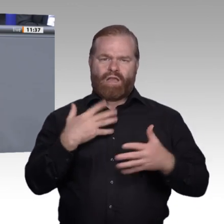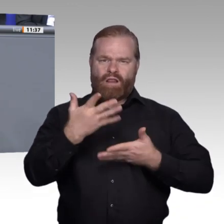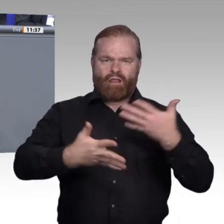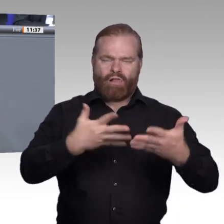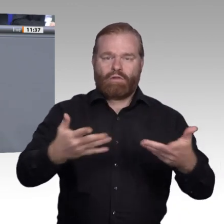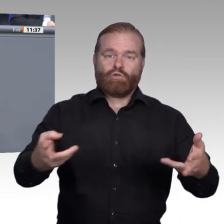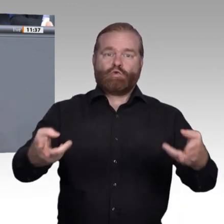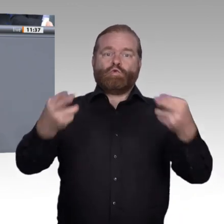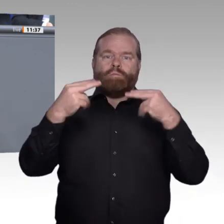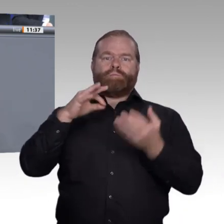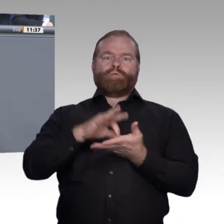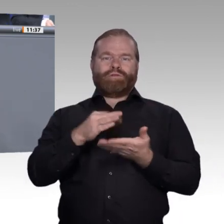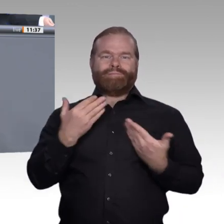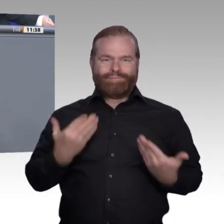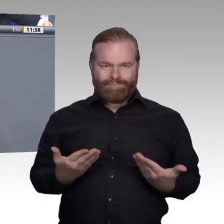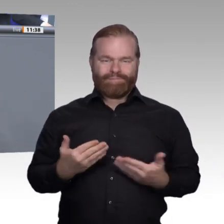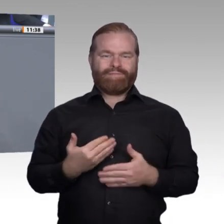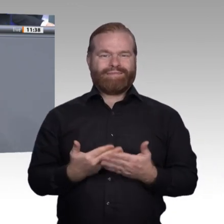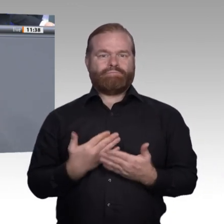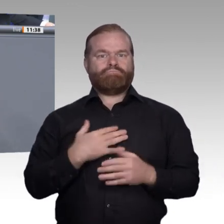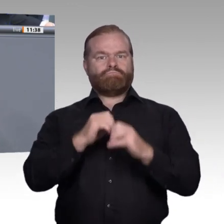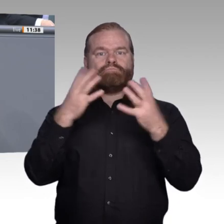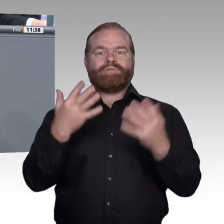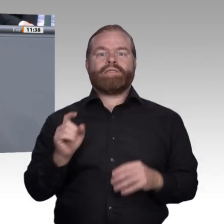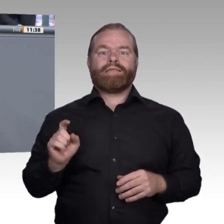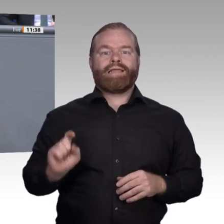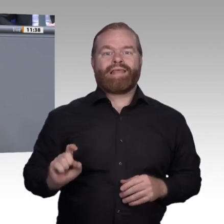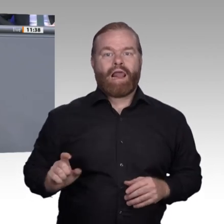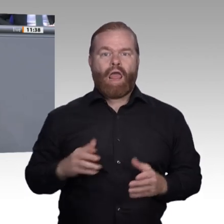Menschen an dieser Weiterbildungskultur teilhaben können. Ich persönlich bin davon